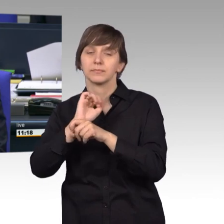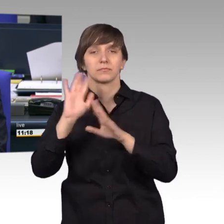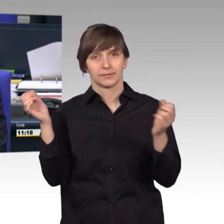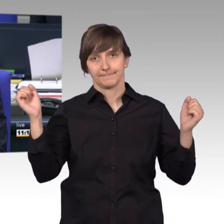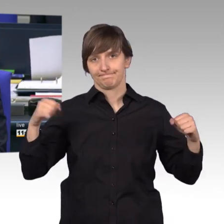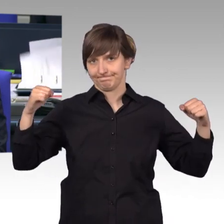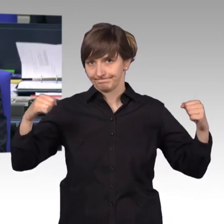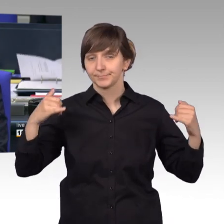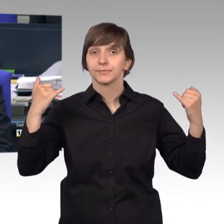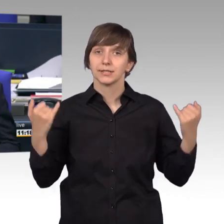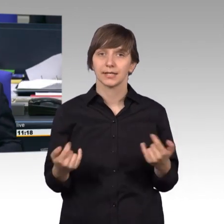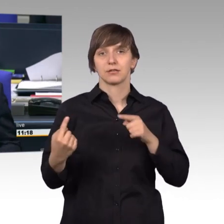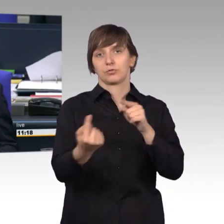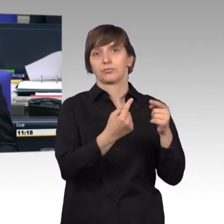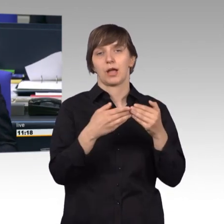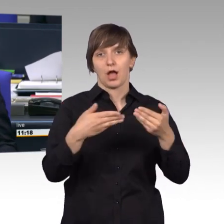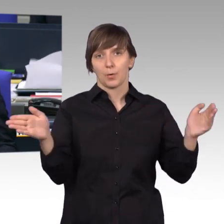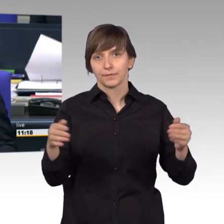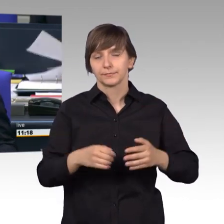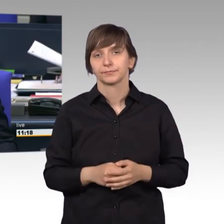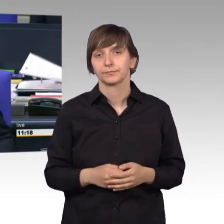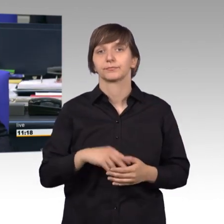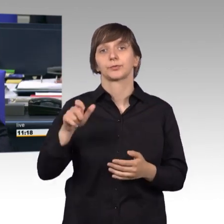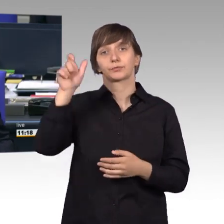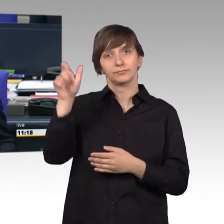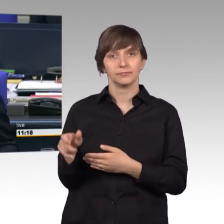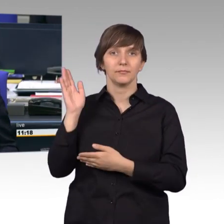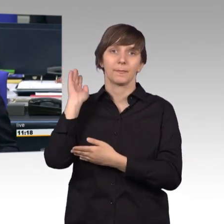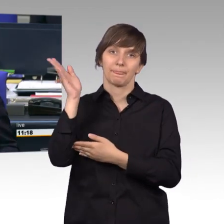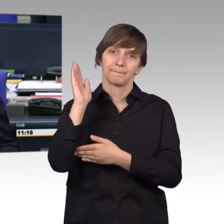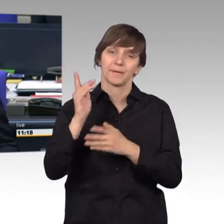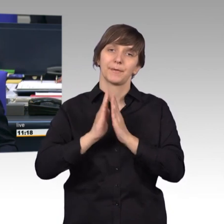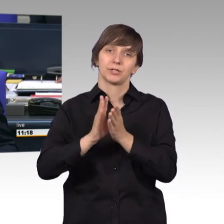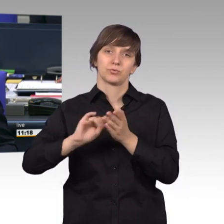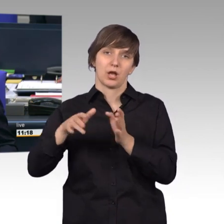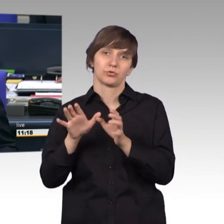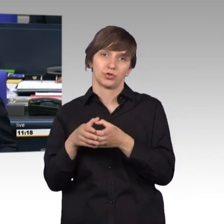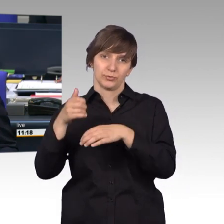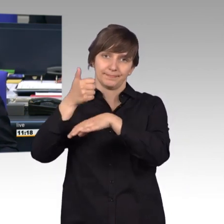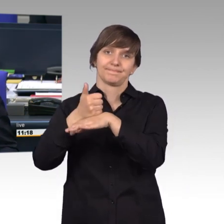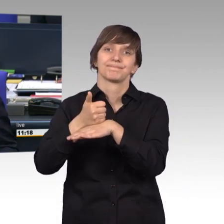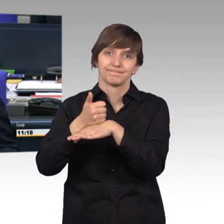Ich eröffne die Aussprache. Und erteile zunächst das Wort dem Vorsitzenden des Petitionsausschusses, außerhalb der vereinbarten Redezeit,